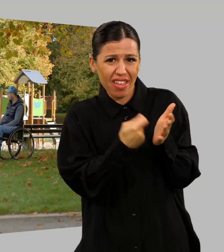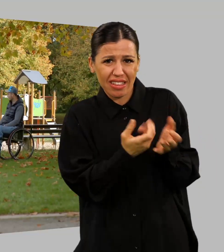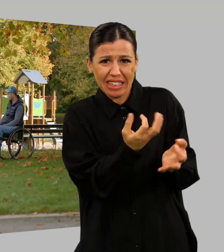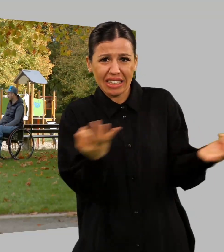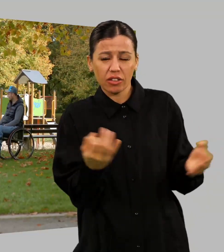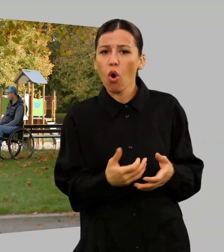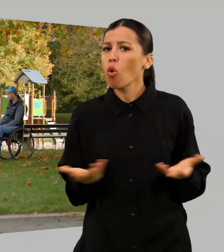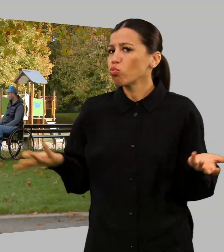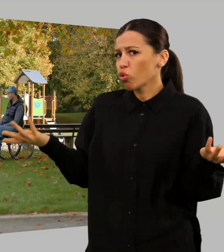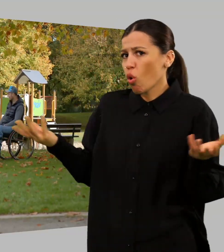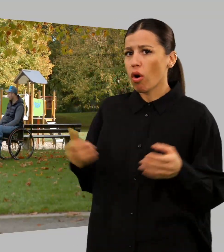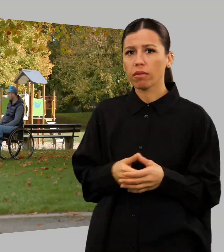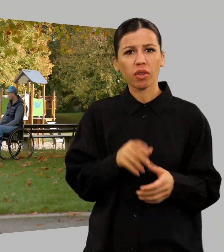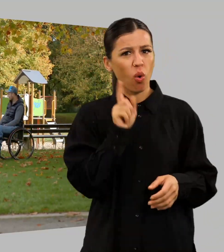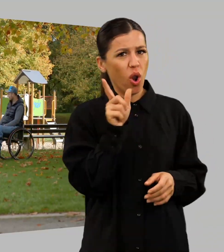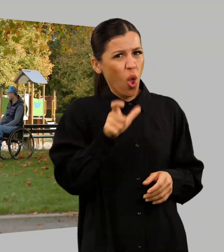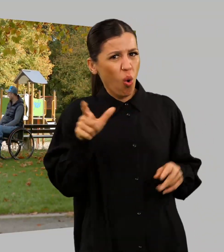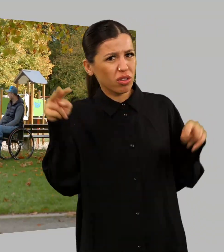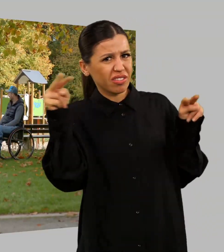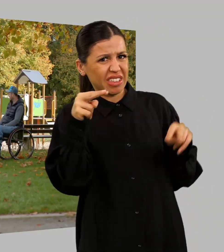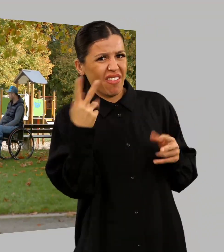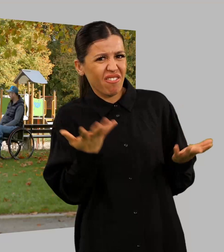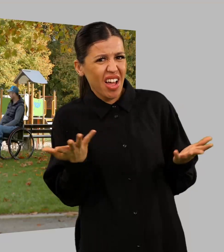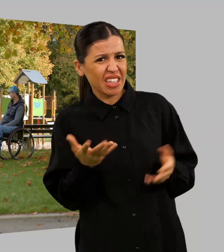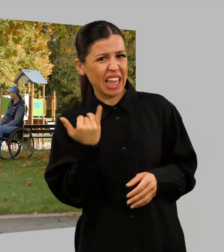Was sollen denn die Leute sagen? Das arme Kind.